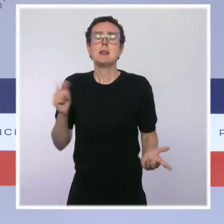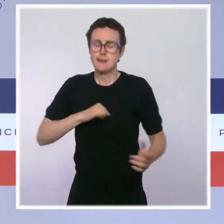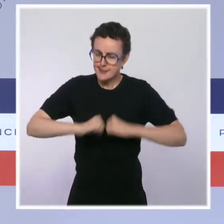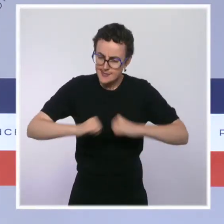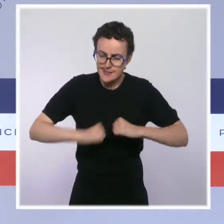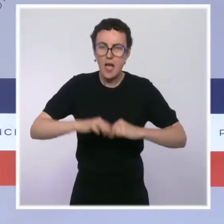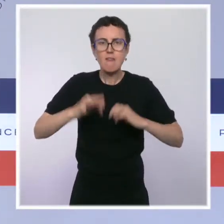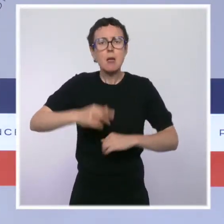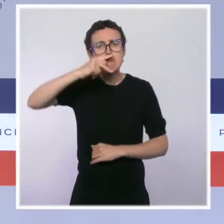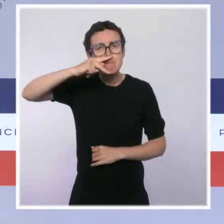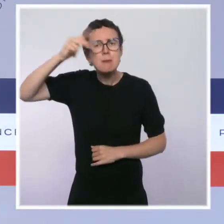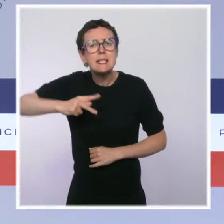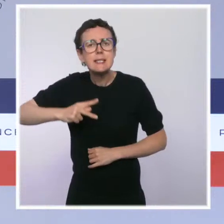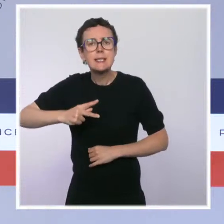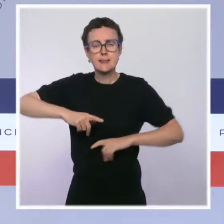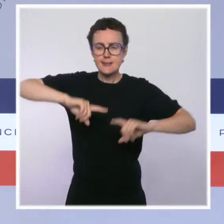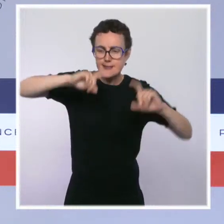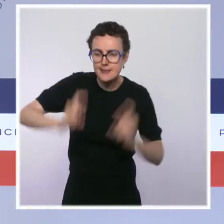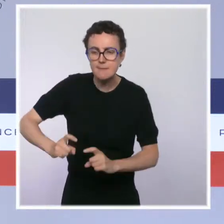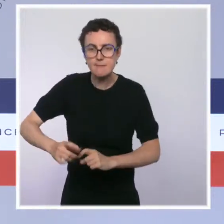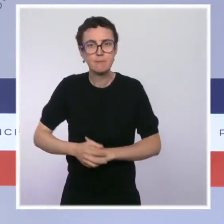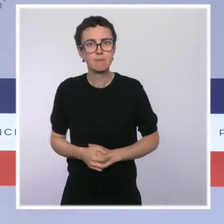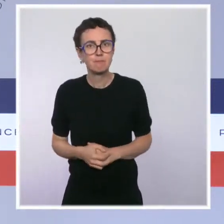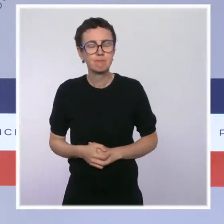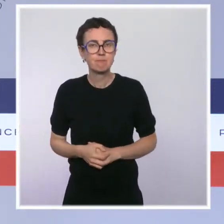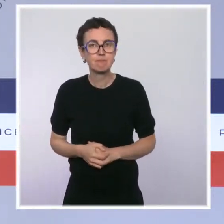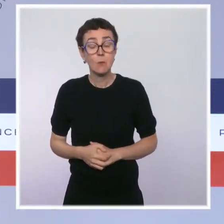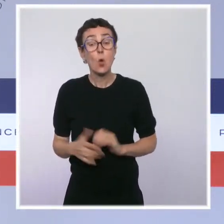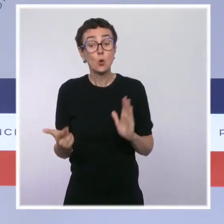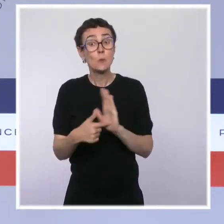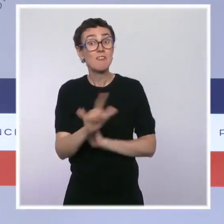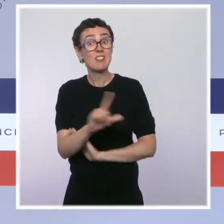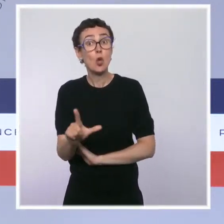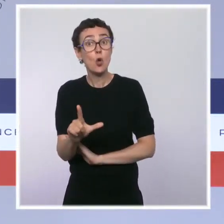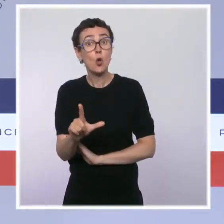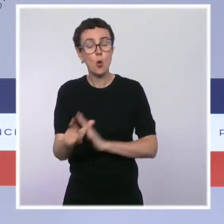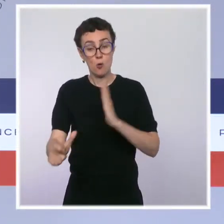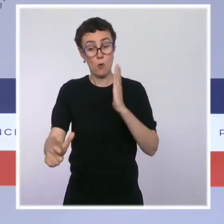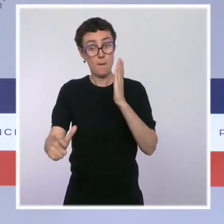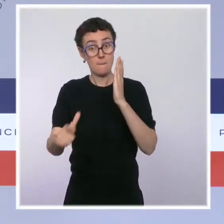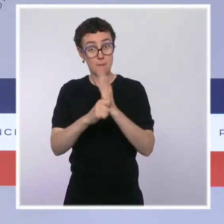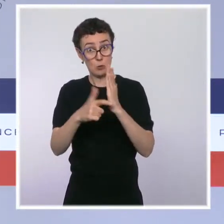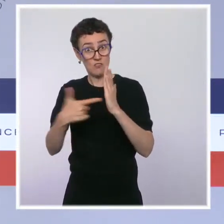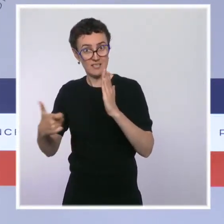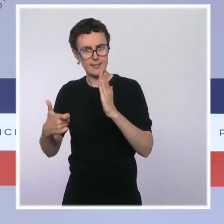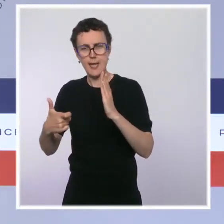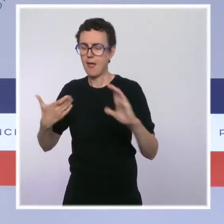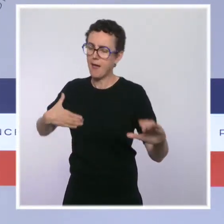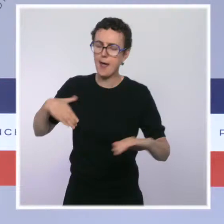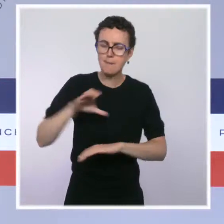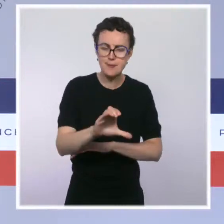Les moyens liés à la biodiversité seront renforcés en 2022, avec un soutien accru aux opérateurs et la création de 20